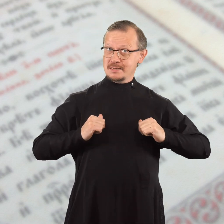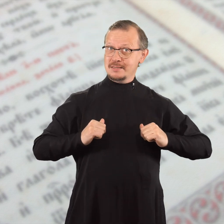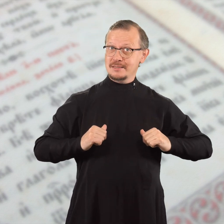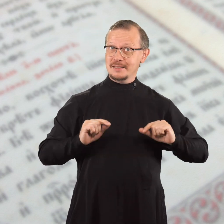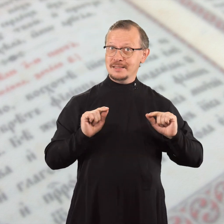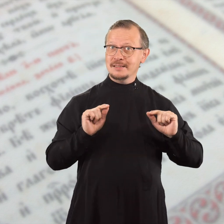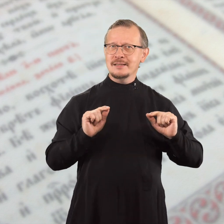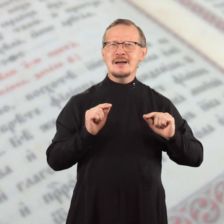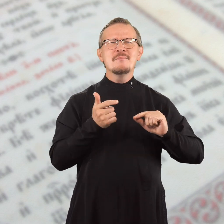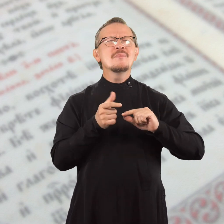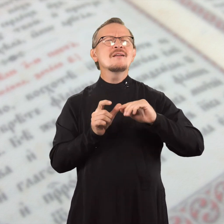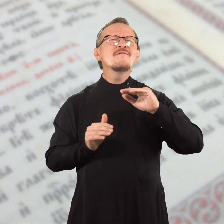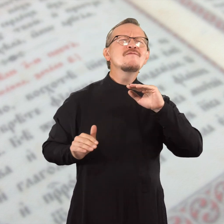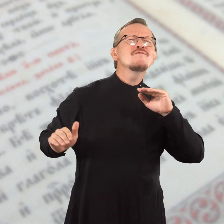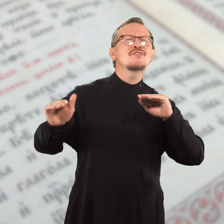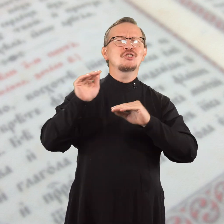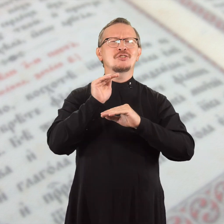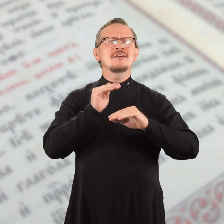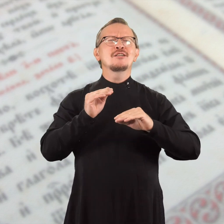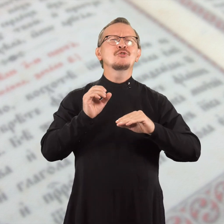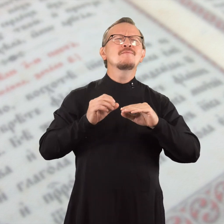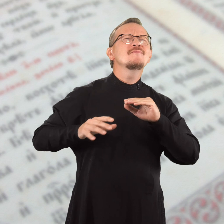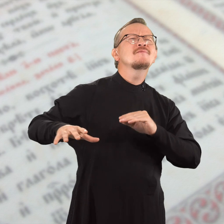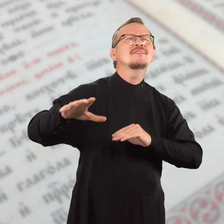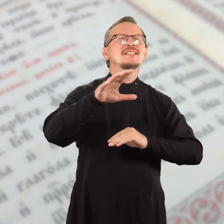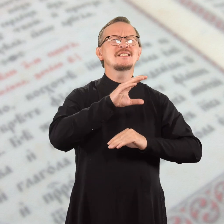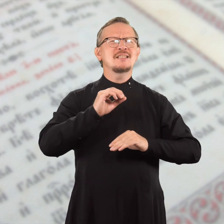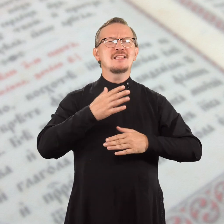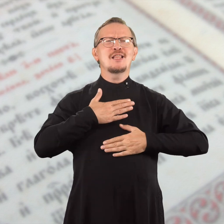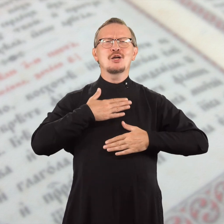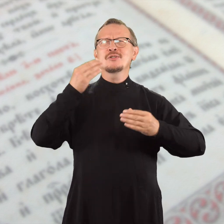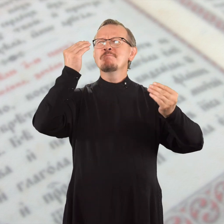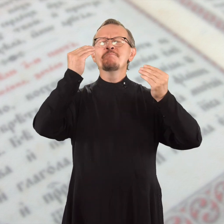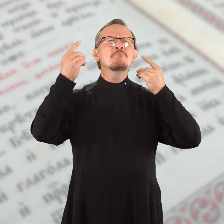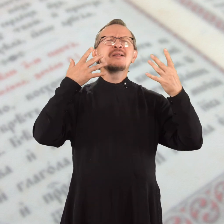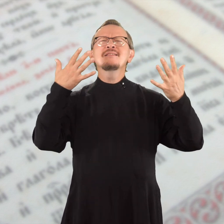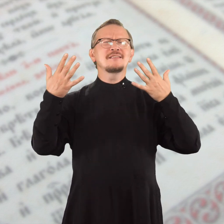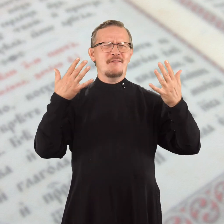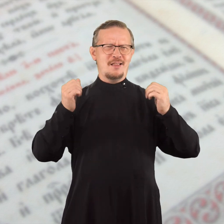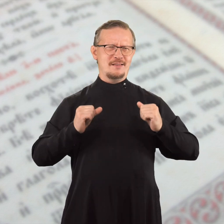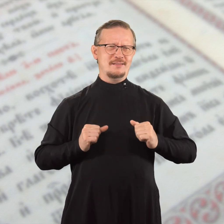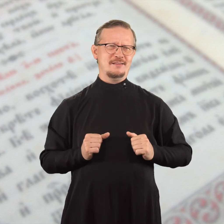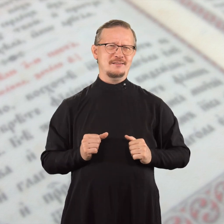Этот мир превыше всех наших представлений.